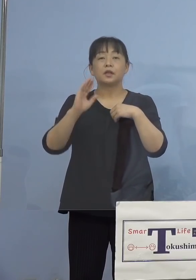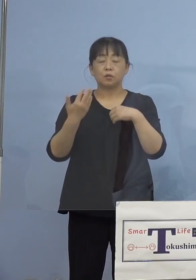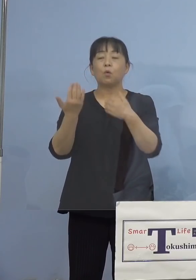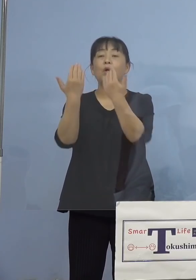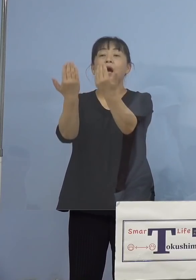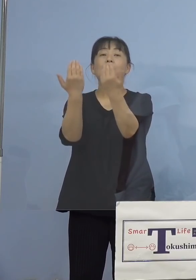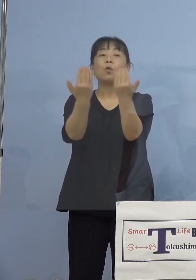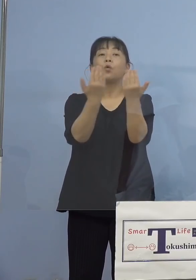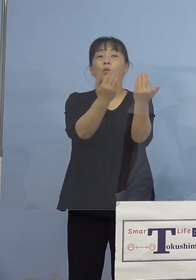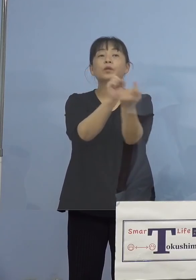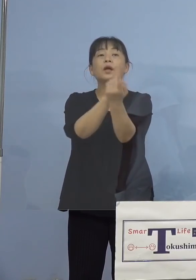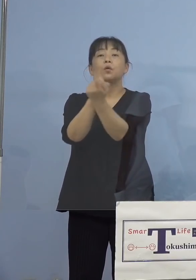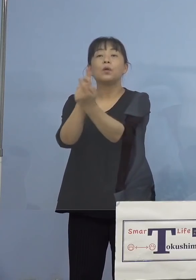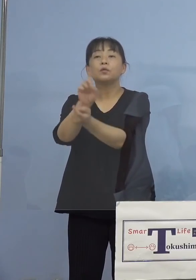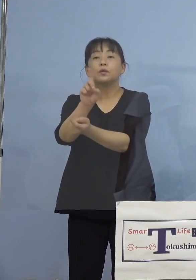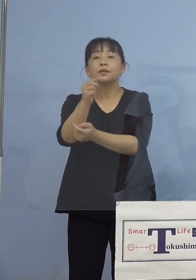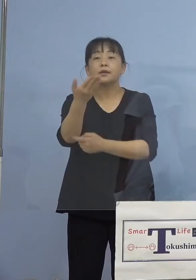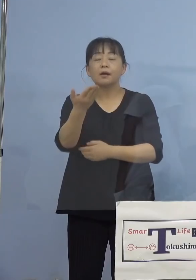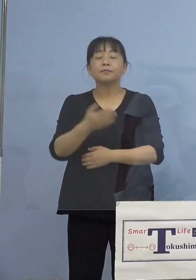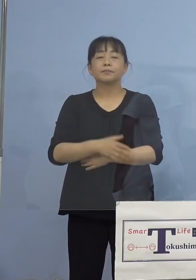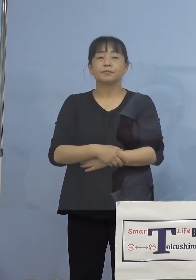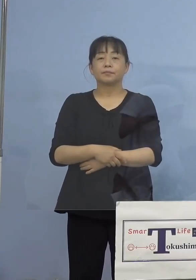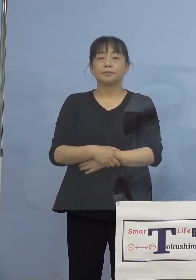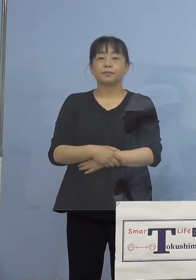（知事） 順次申し上げていきます、今日は